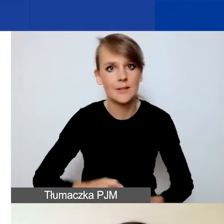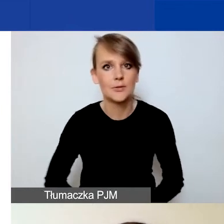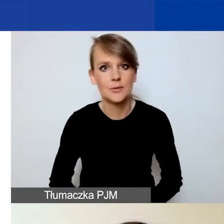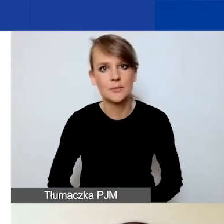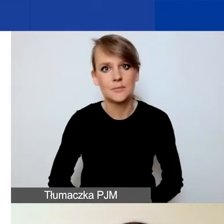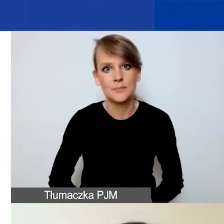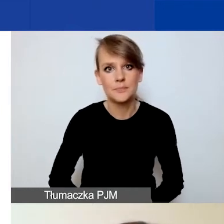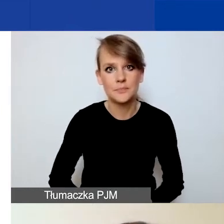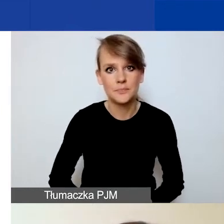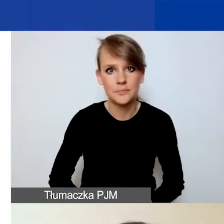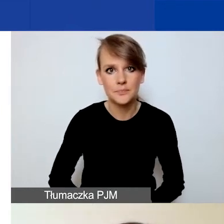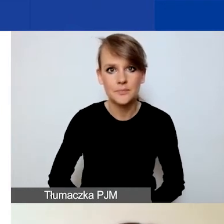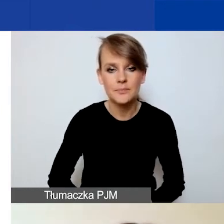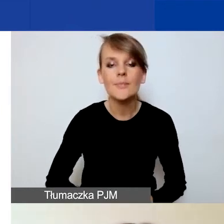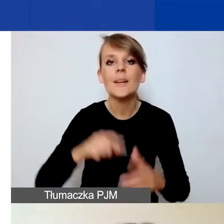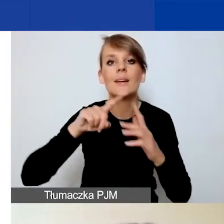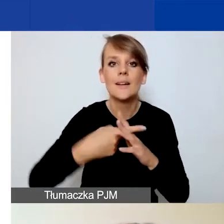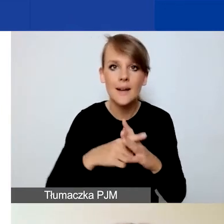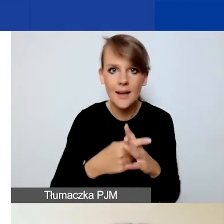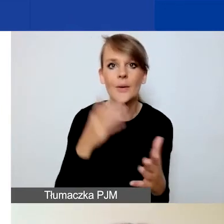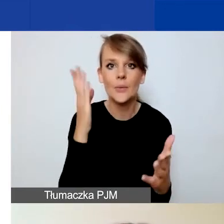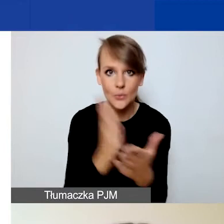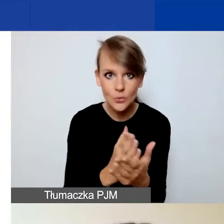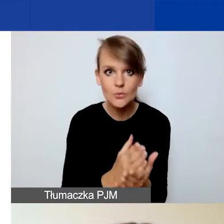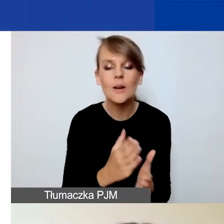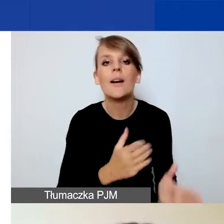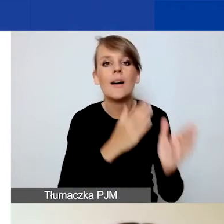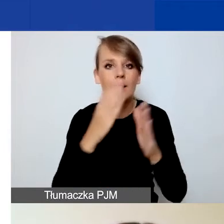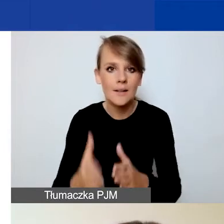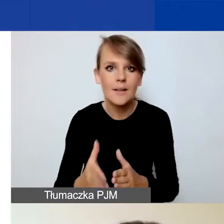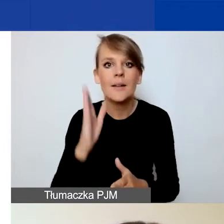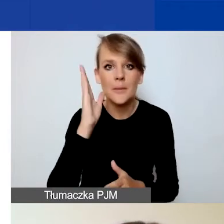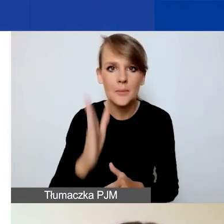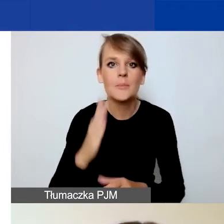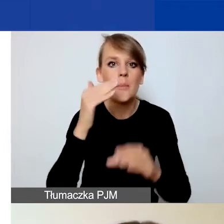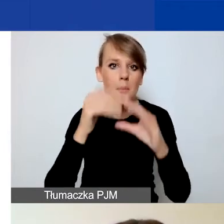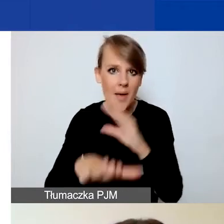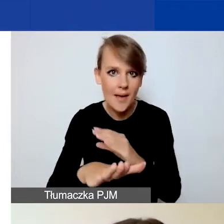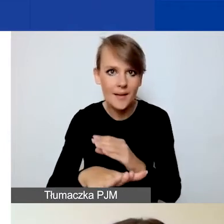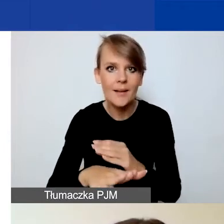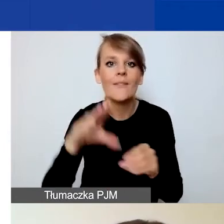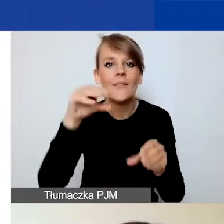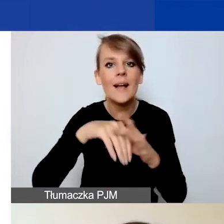Po rejestracji otrzymacie państwo e-mail wraz z linkiem aktywacyjnym.